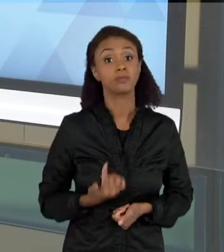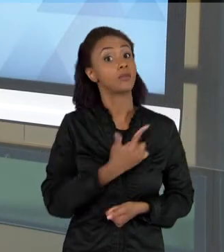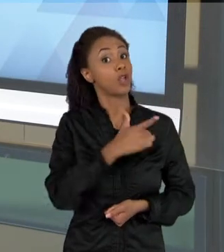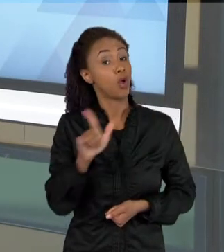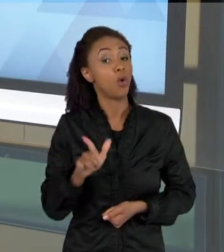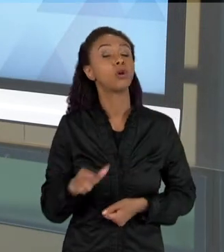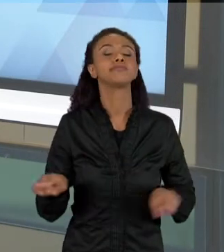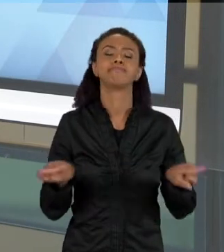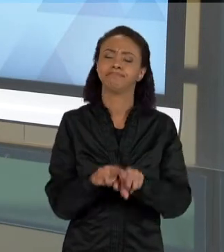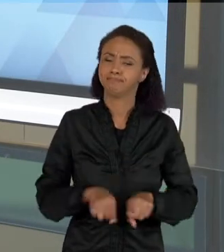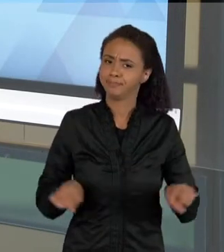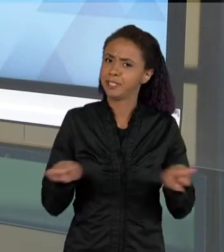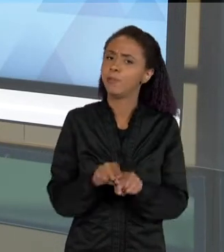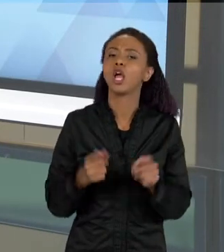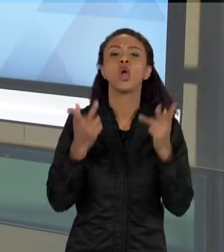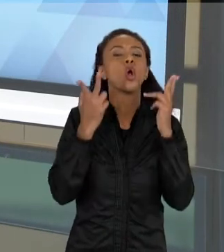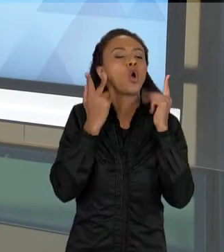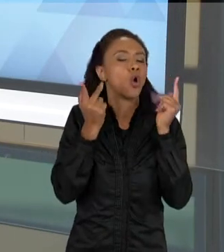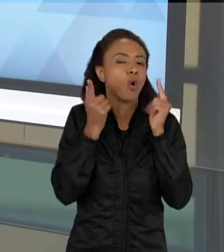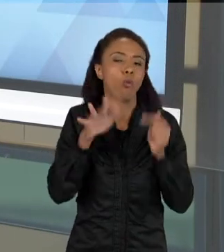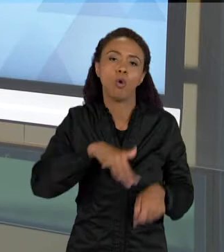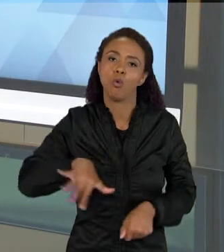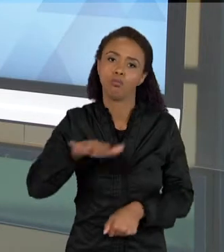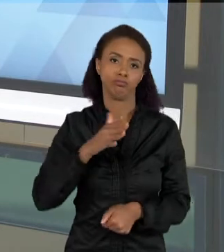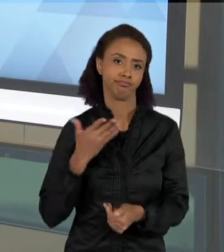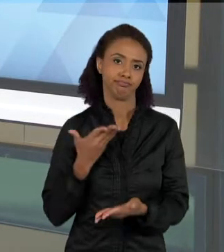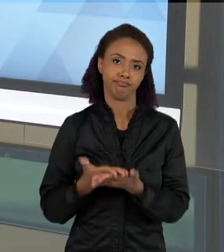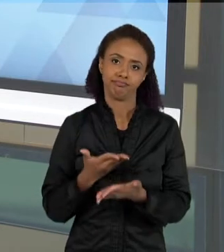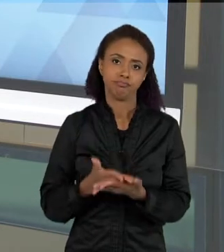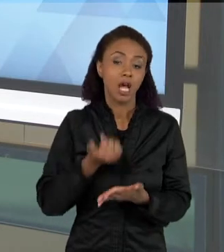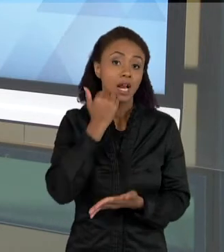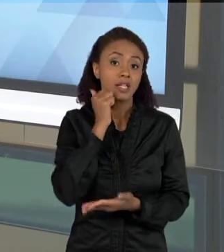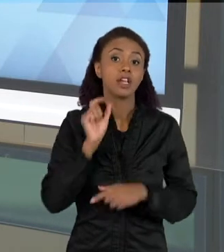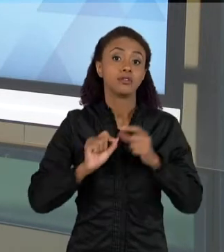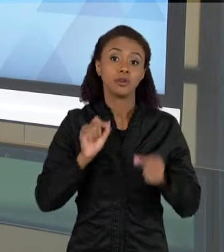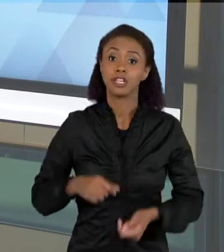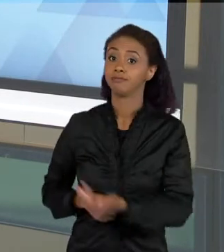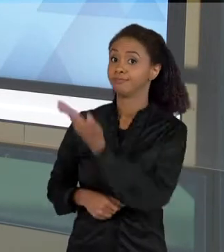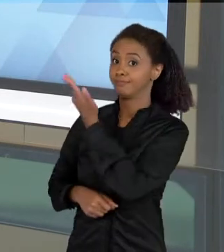NAS AULAS DE CIÊNCIAS SÃO OS TEXTOS QUE SE REMETEM À GRÁFICOS E TABELAS, ESSAS